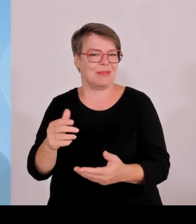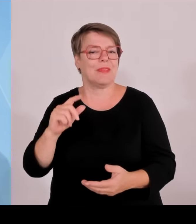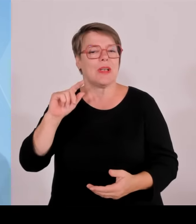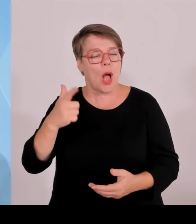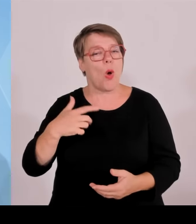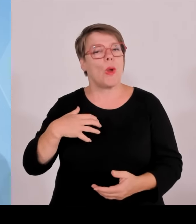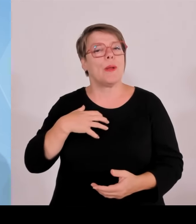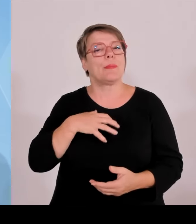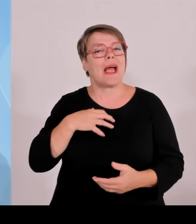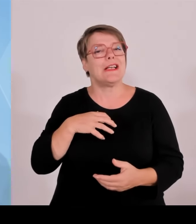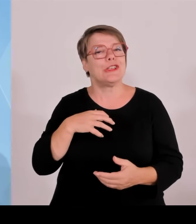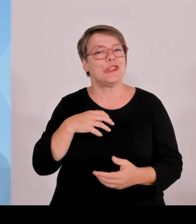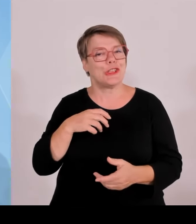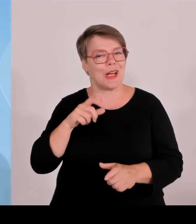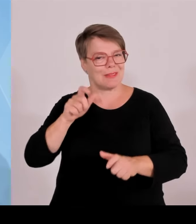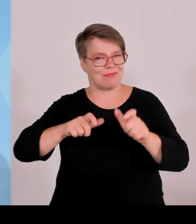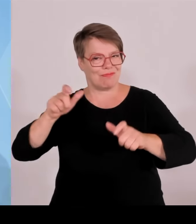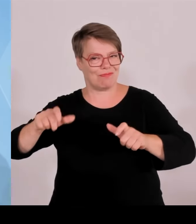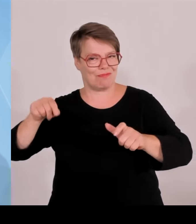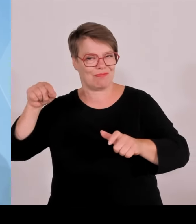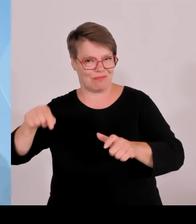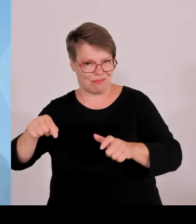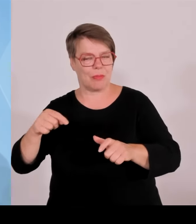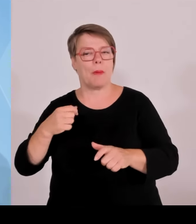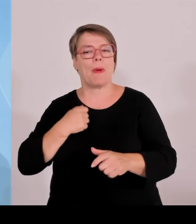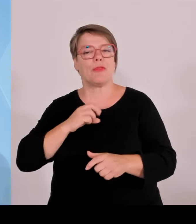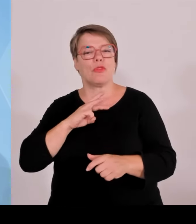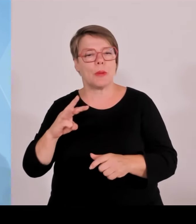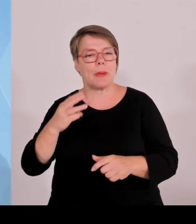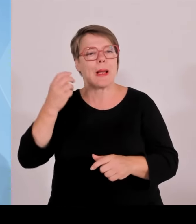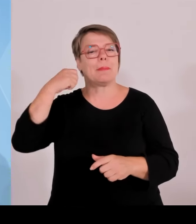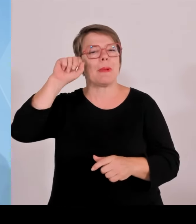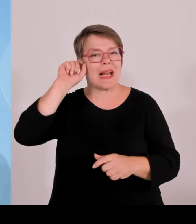ehrenamtliche Einsatzkräfte tätig, und zwar die von Feuerwehr,